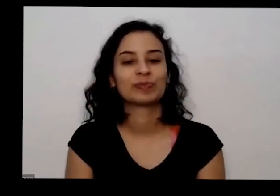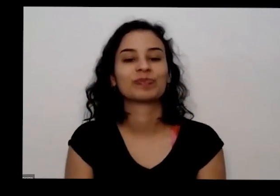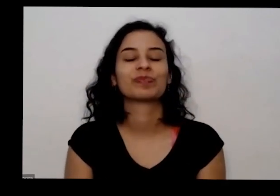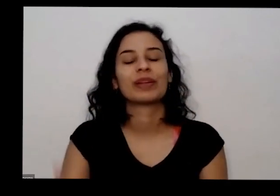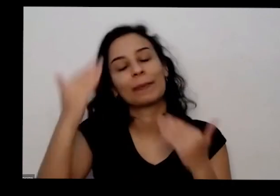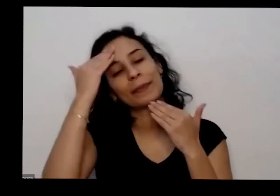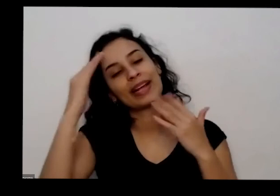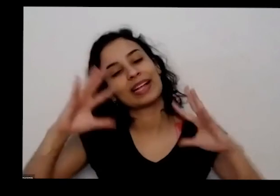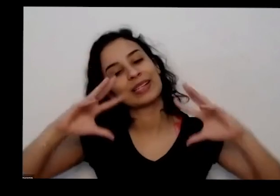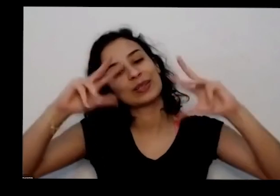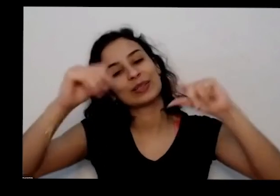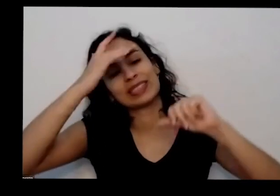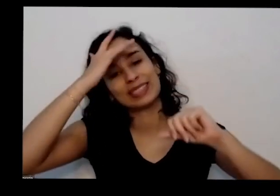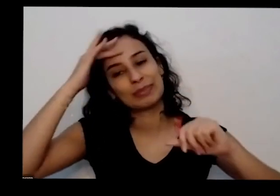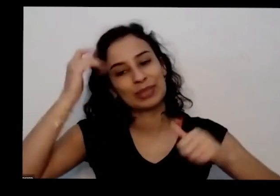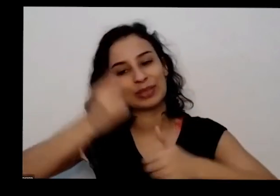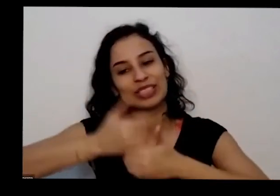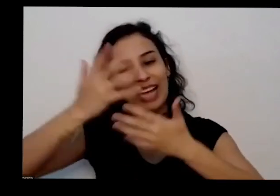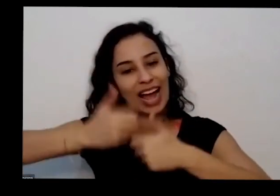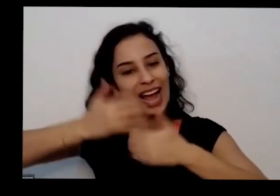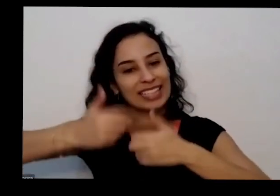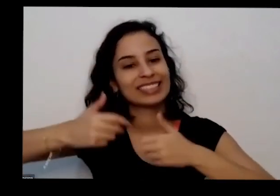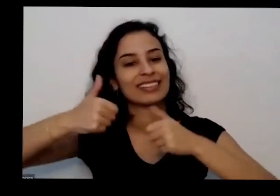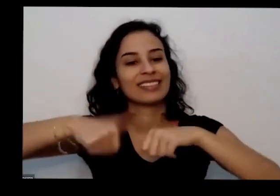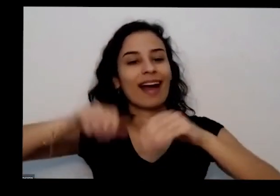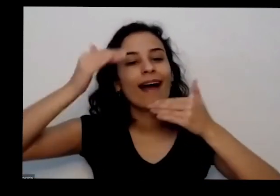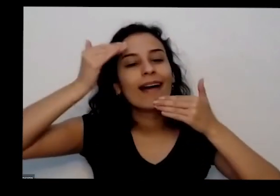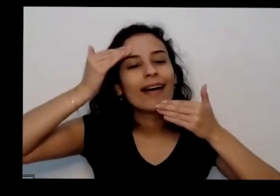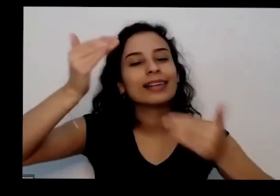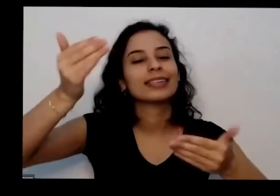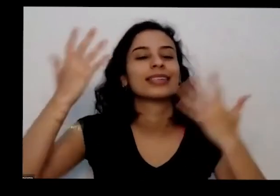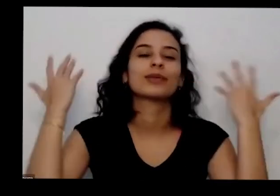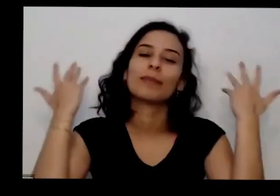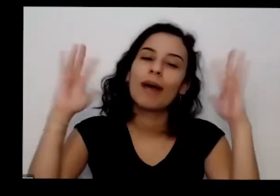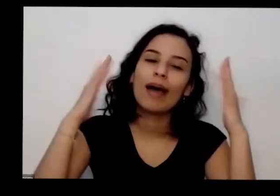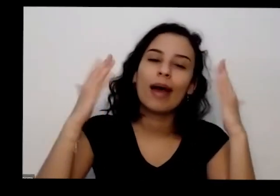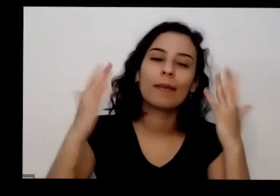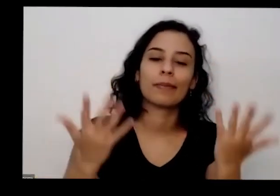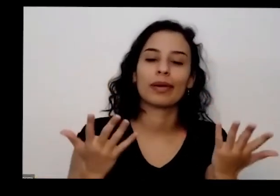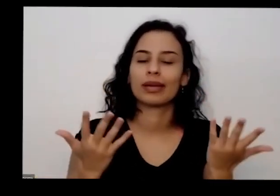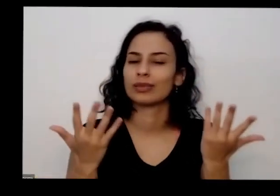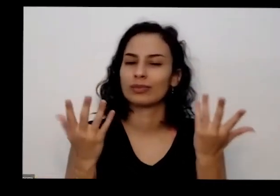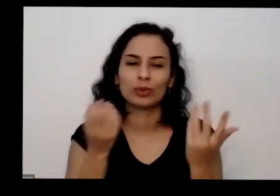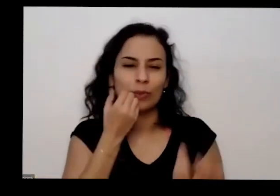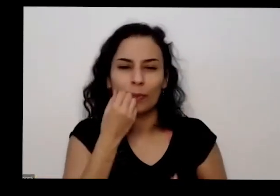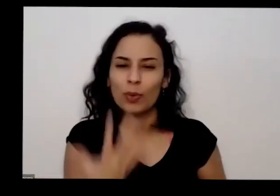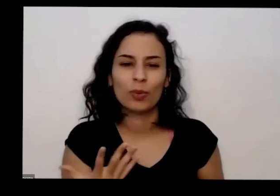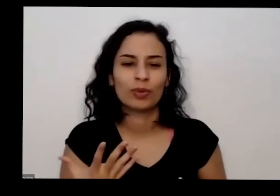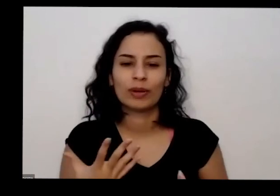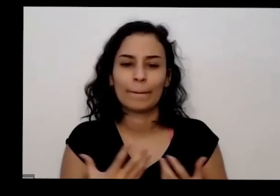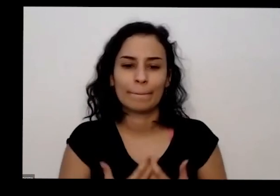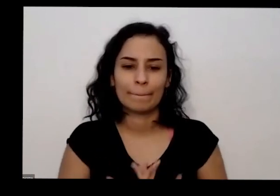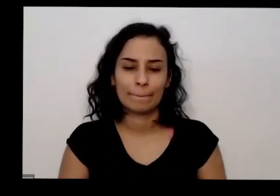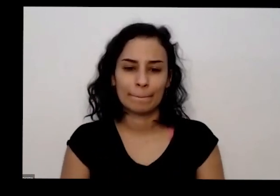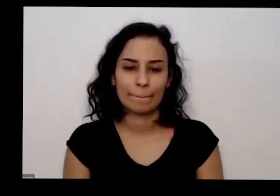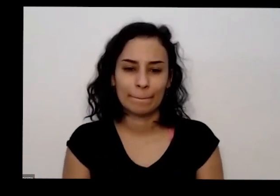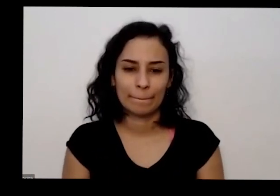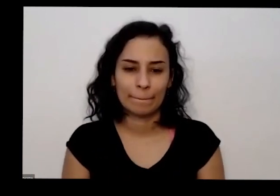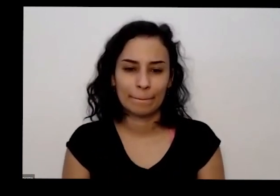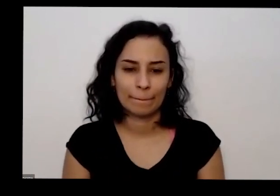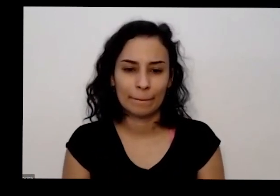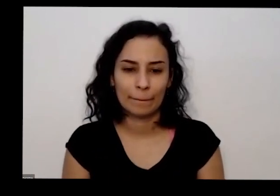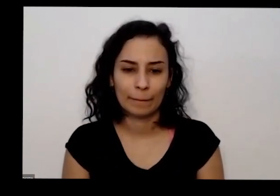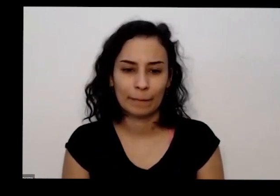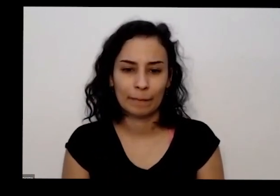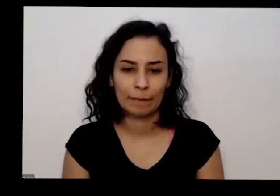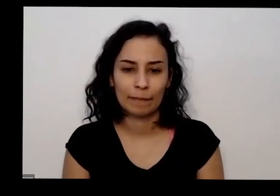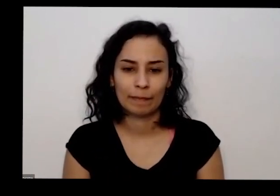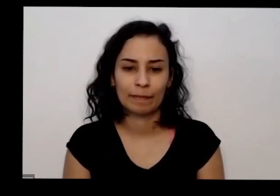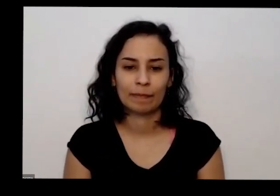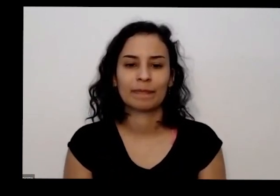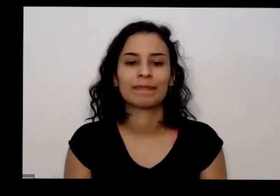aqui no chat está agradecendo desejando Parabéns de Deus que foi muito bom olha incrível Parabéns